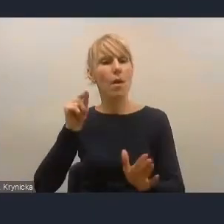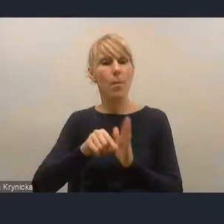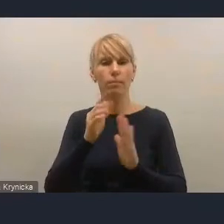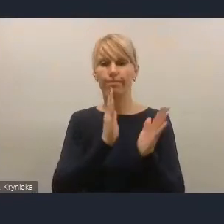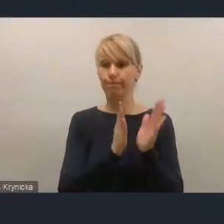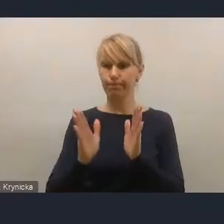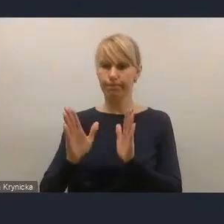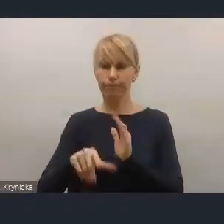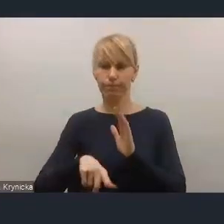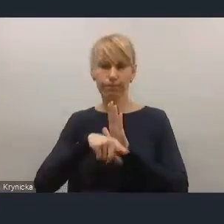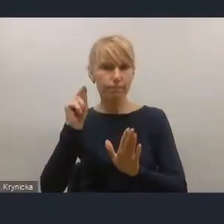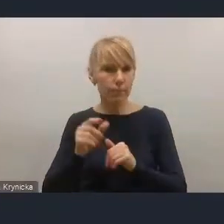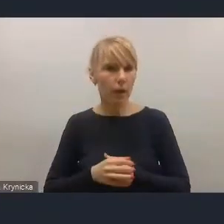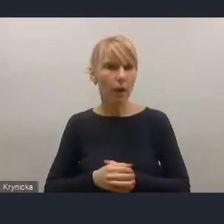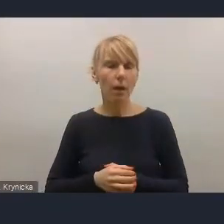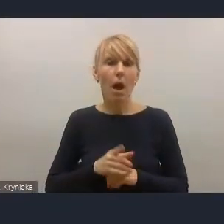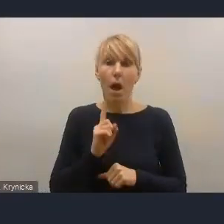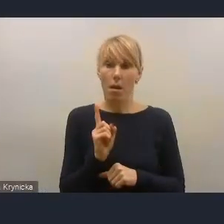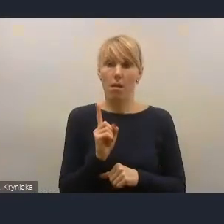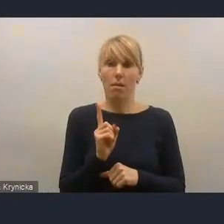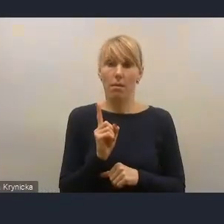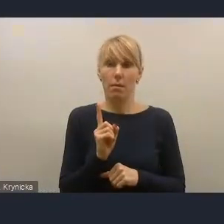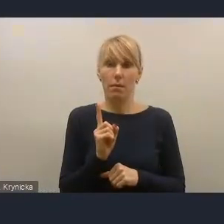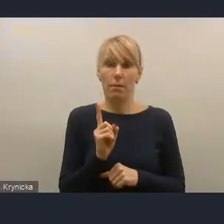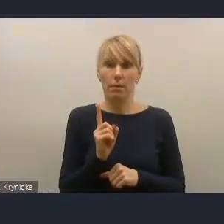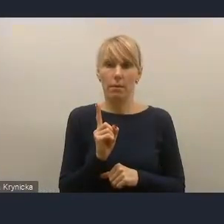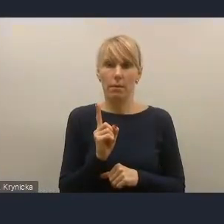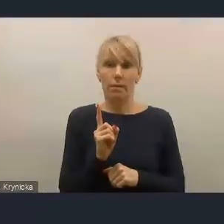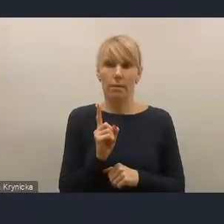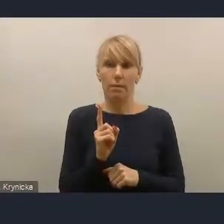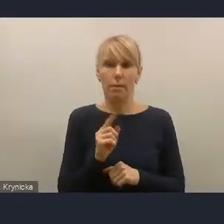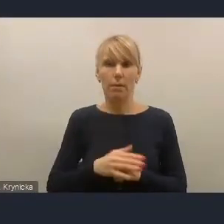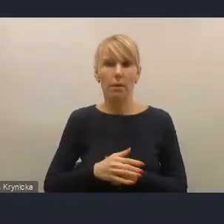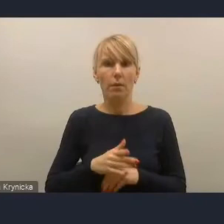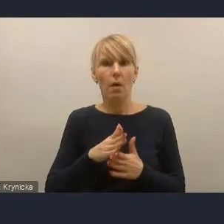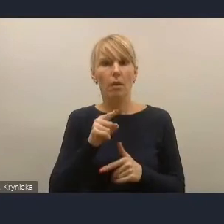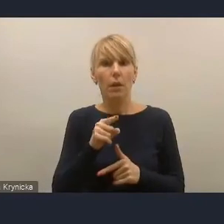Natomiast trudno nie zwrócić uwagi, że pewne aspekty jakby być może te, w których Ministerstwo wyczuwa,